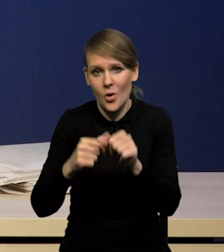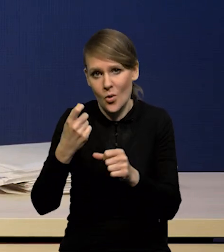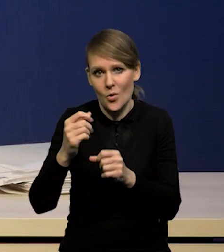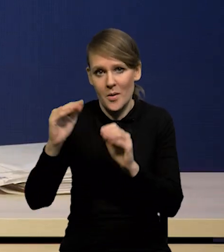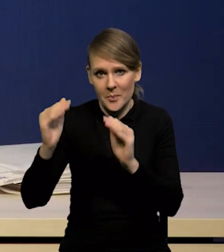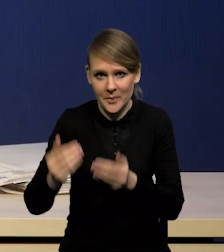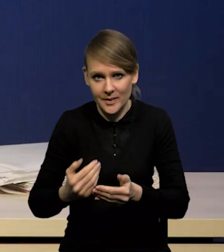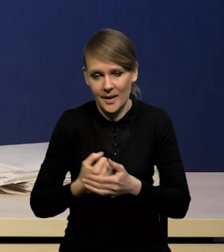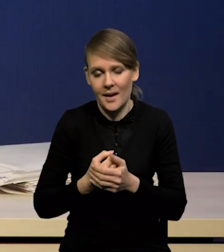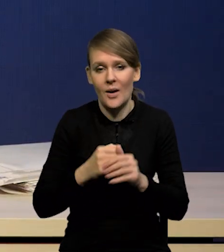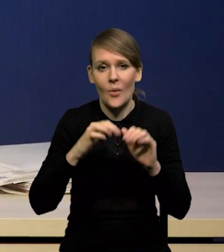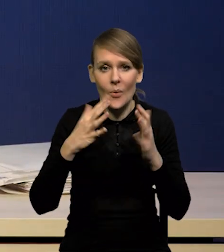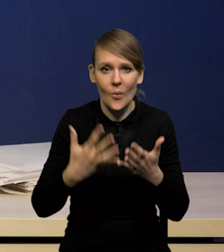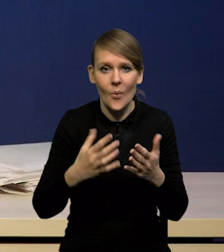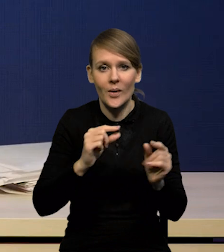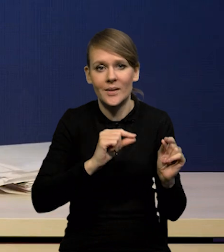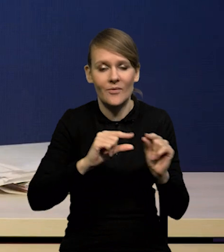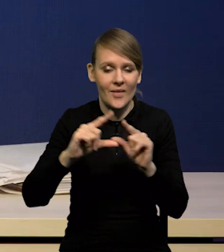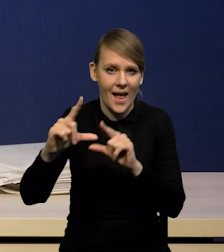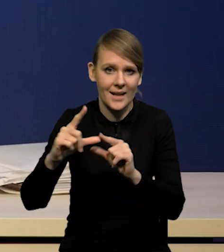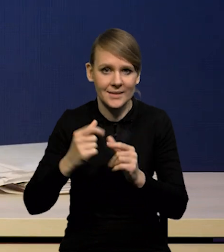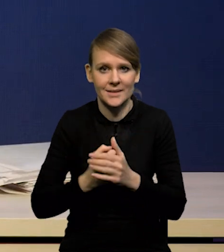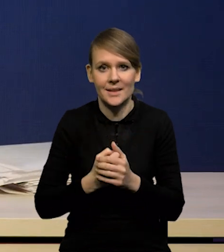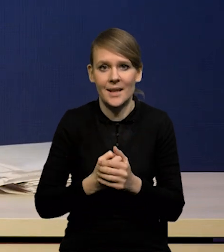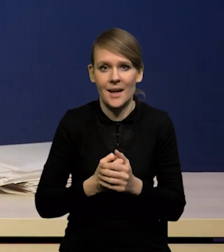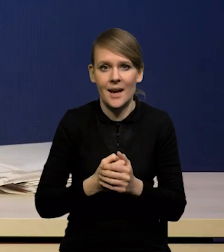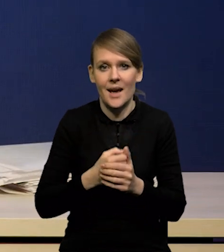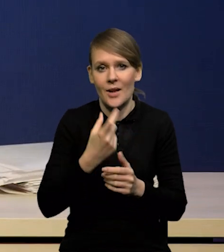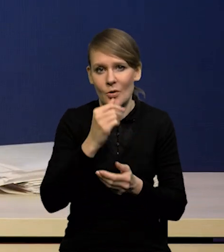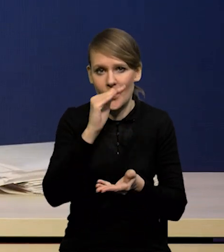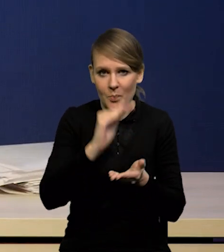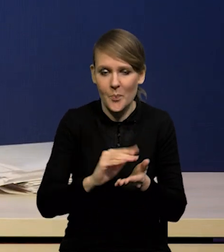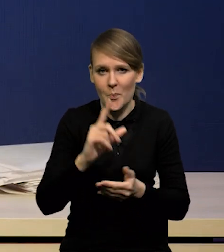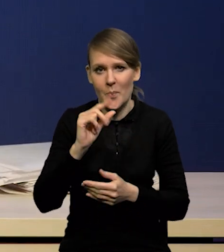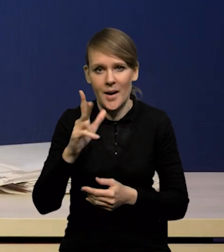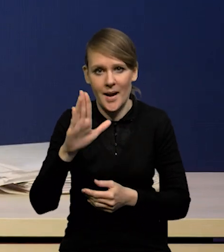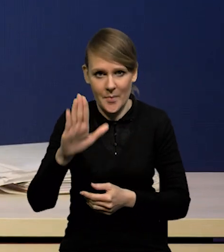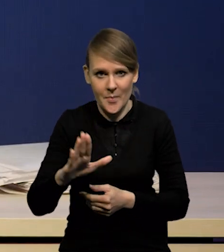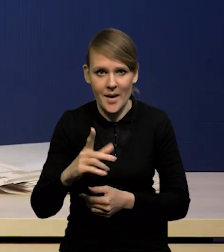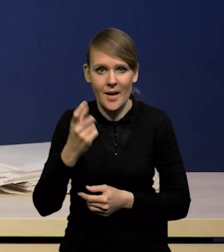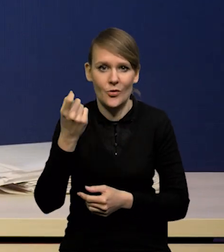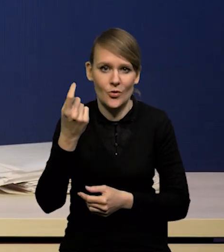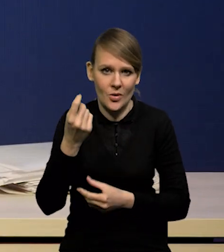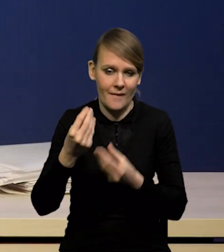właśnie w tych kierunkach, że inflację mamy trochę niższą, a a PKB trochę wyższe.